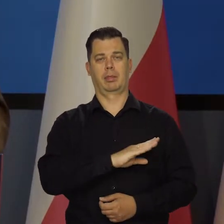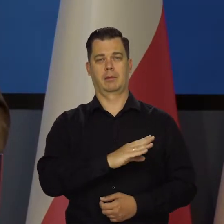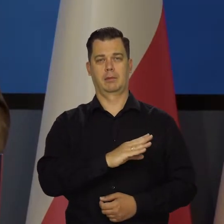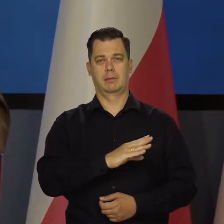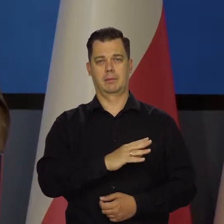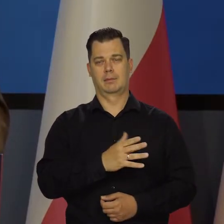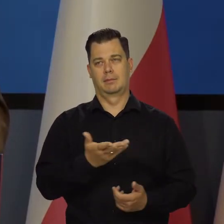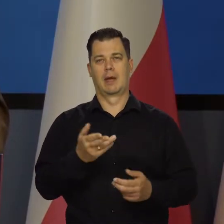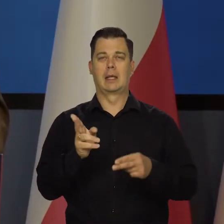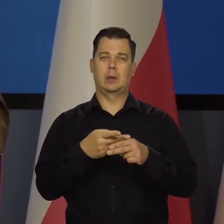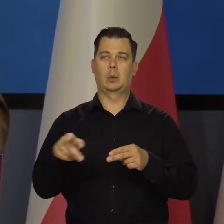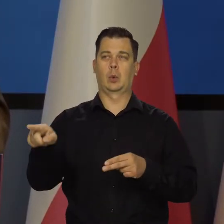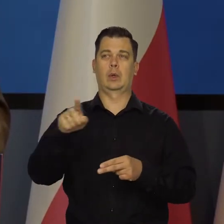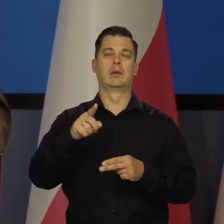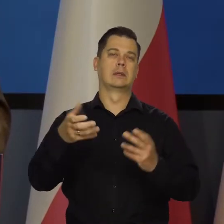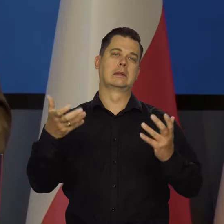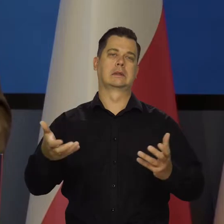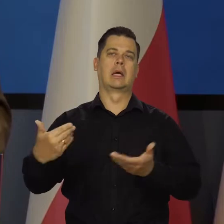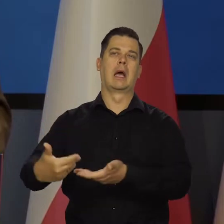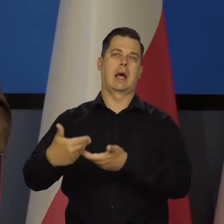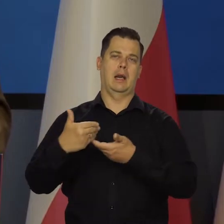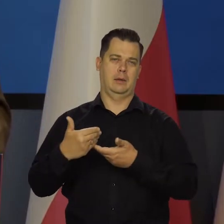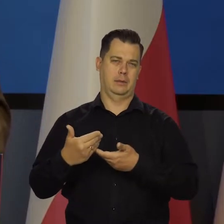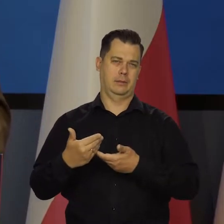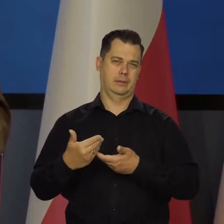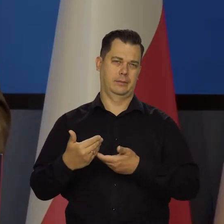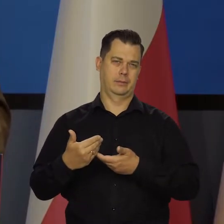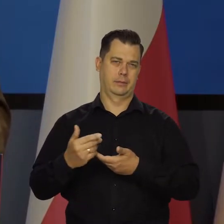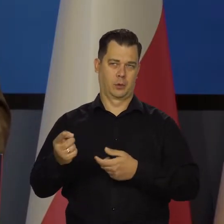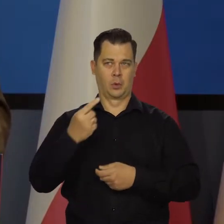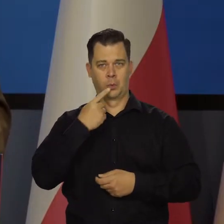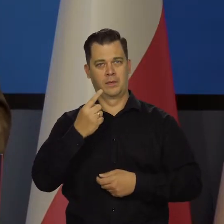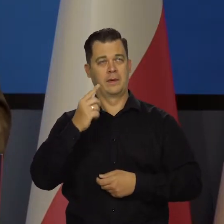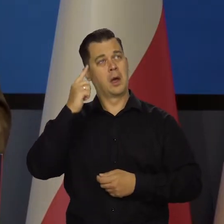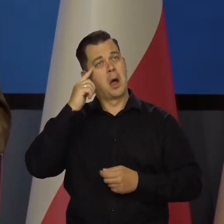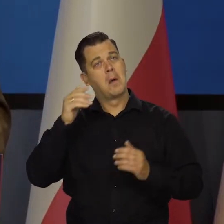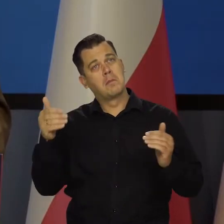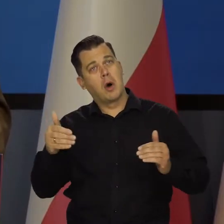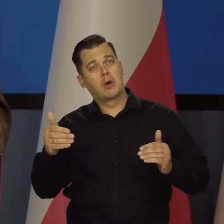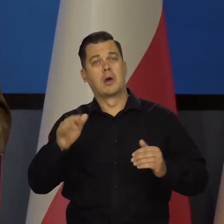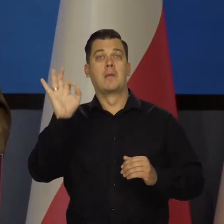Co niektórzy sugerują. Mówiąc o jakiś hipotetycznych stopach procentowych,